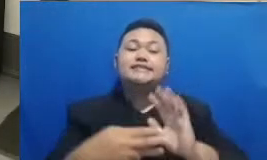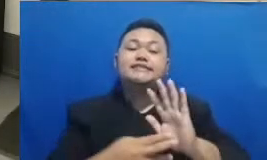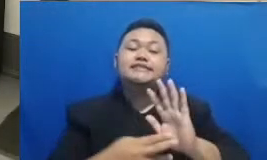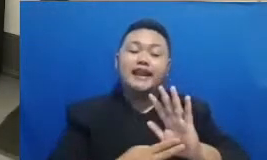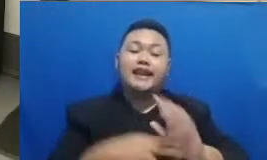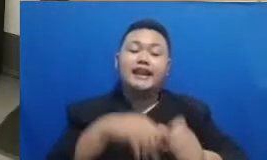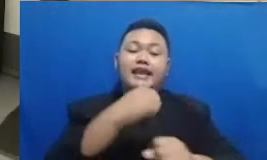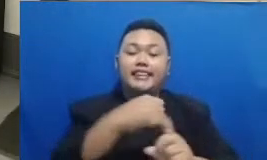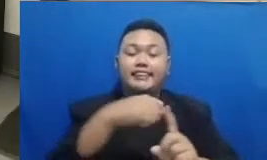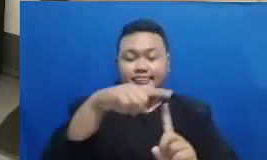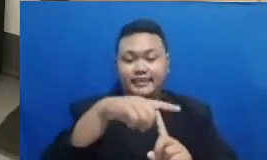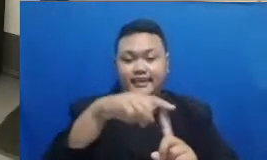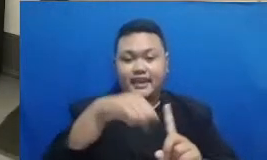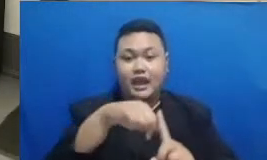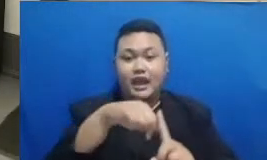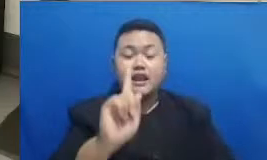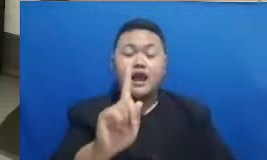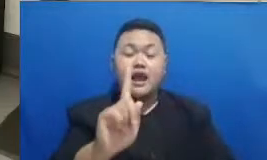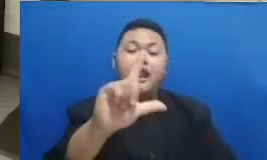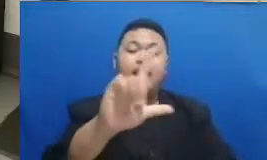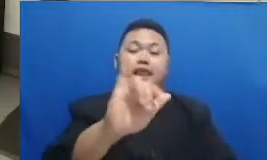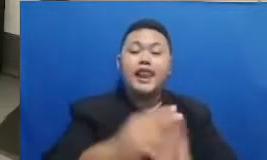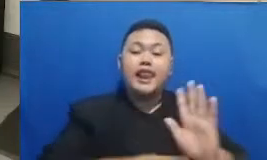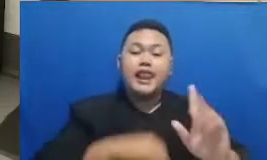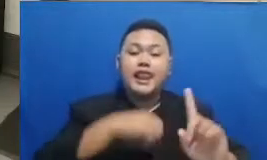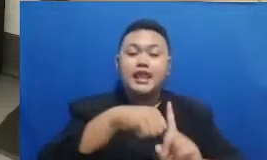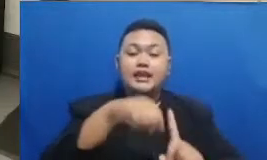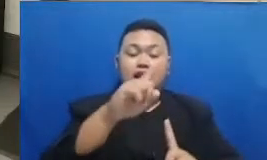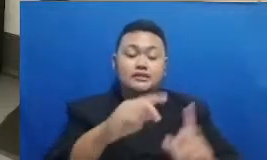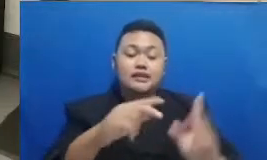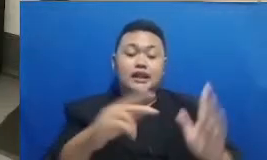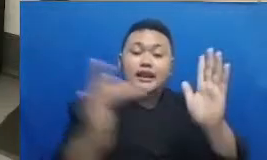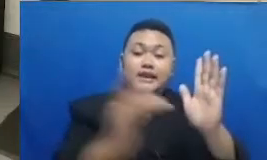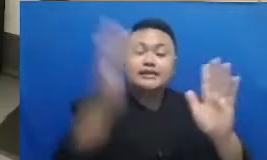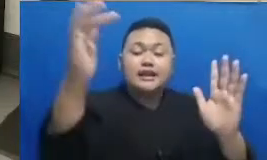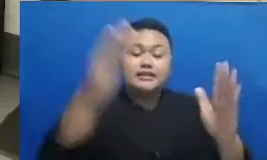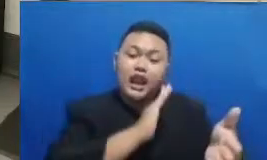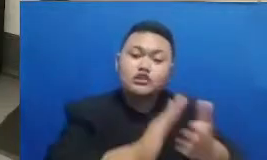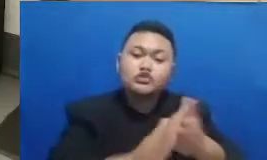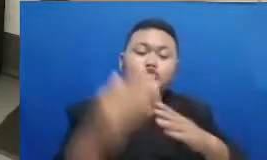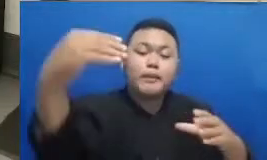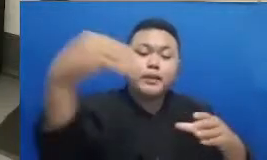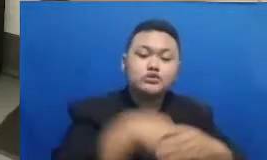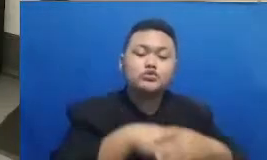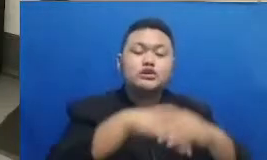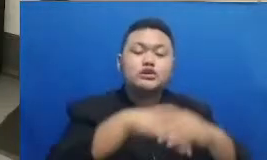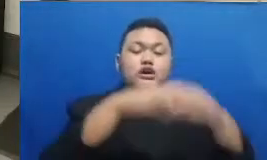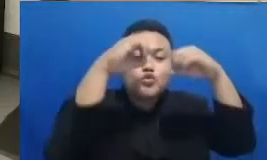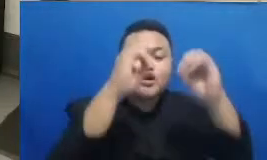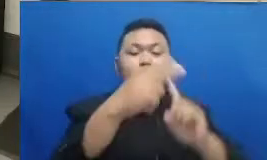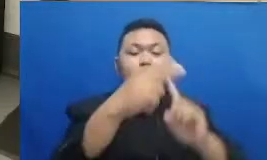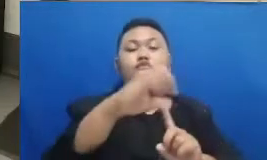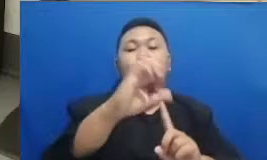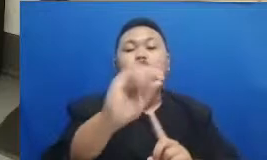jadi ada link di situ yang menuju ke Google forms silakan Bapak dan Ibu langsung isi nama kemudian